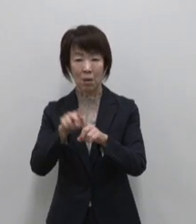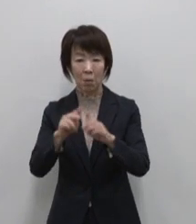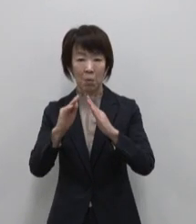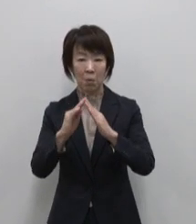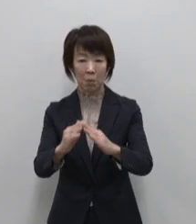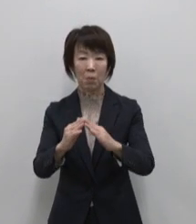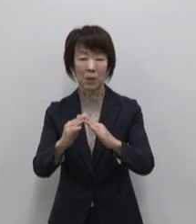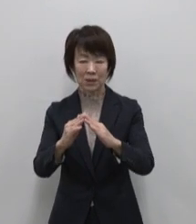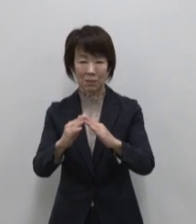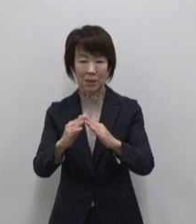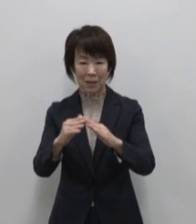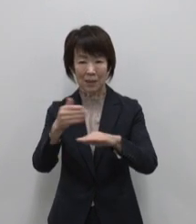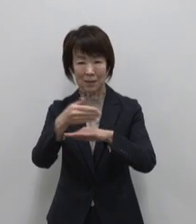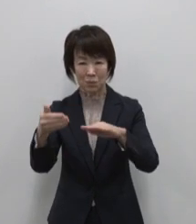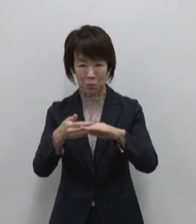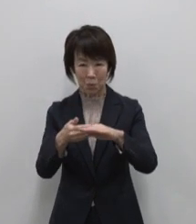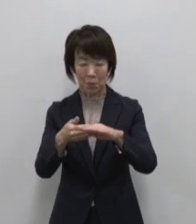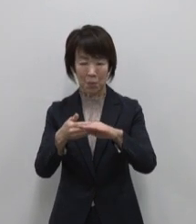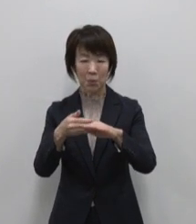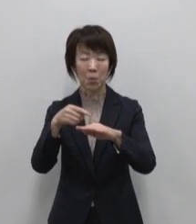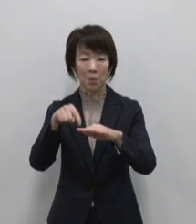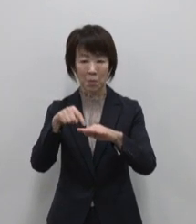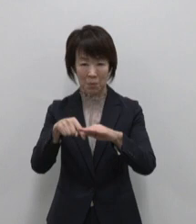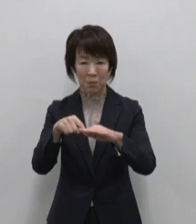たどり着いた先は別世界